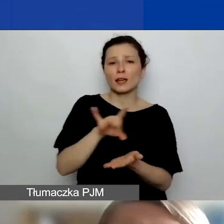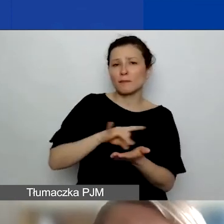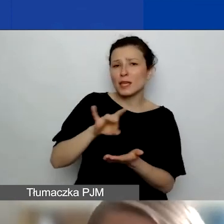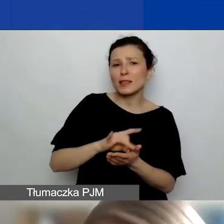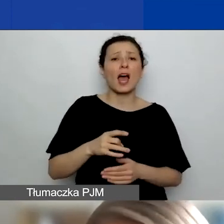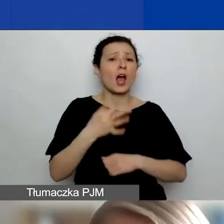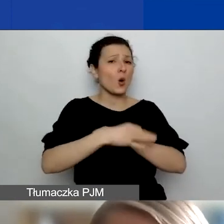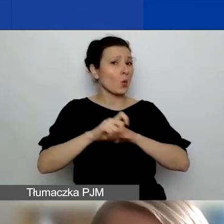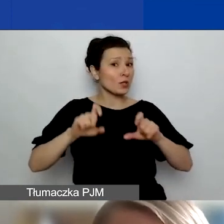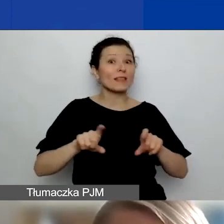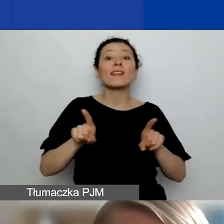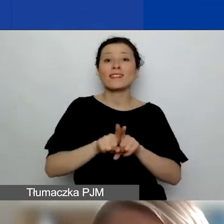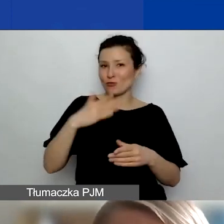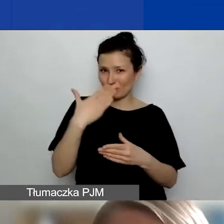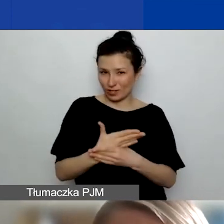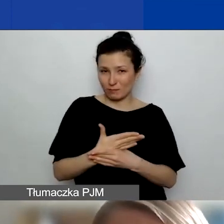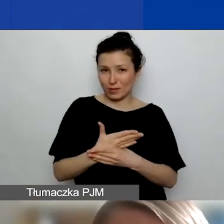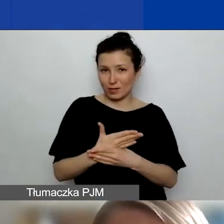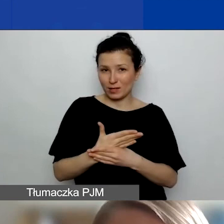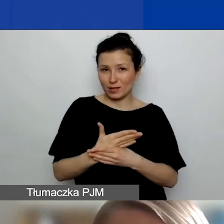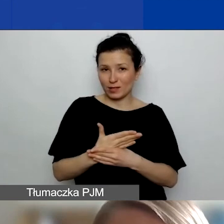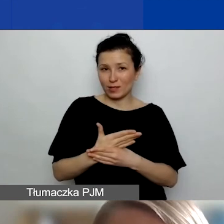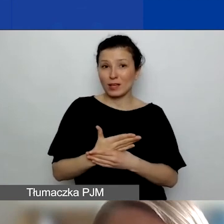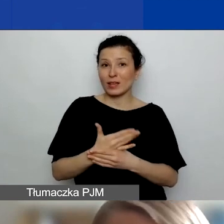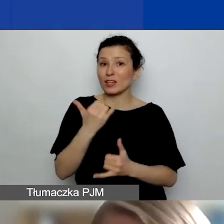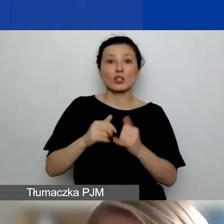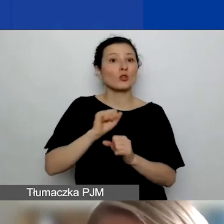Pod warunkiem, że to nie są firmy typu jednoosobowa działalność gospodarcza,